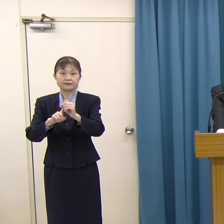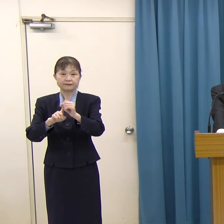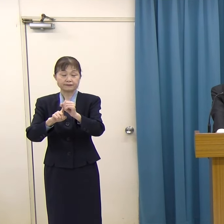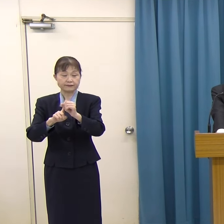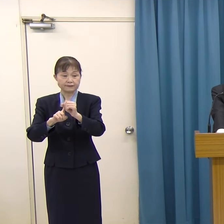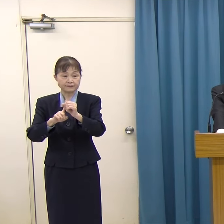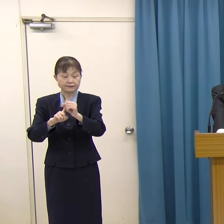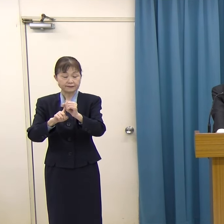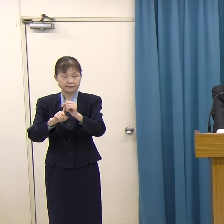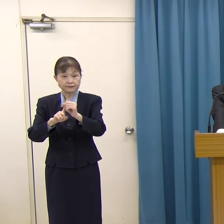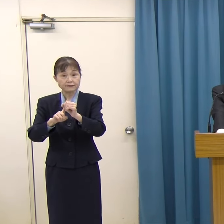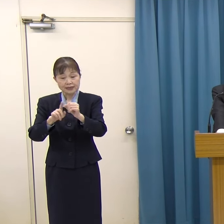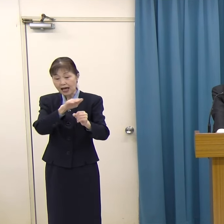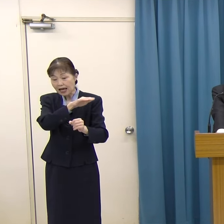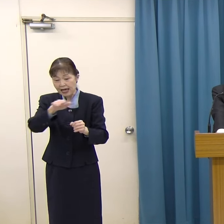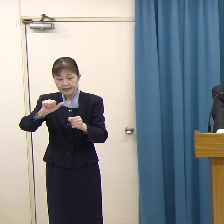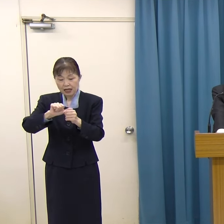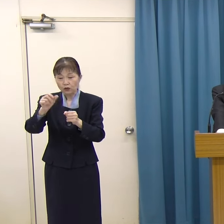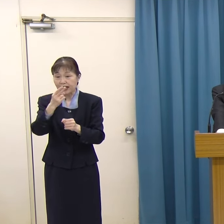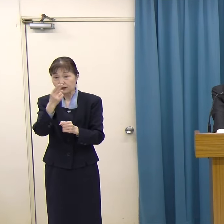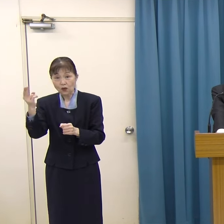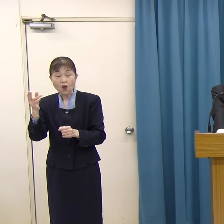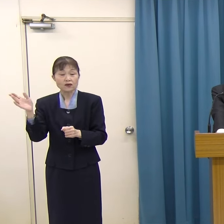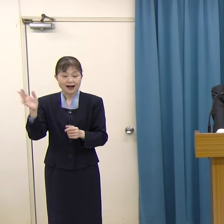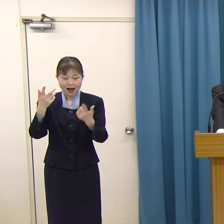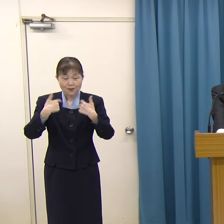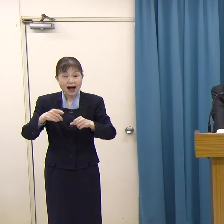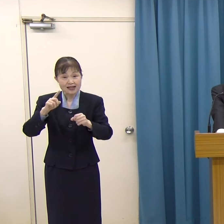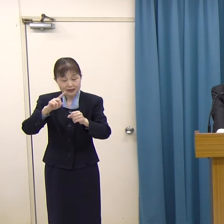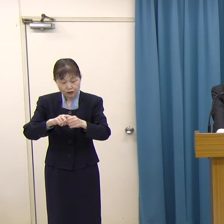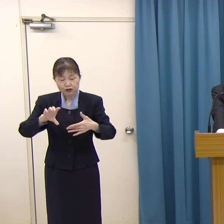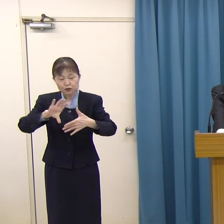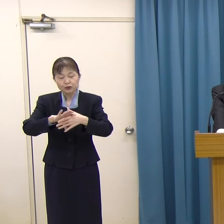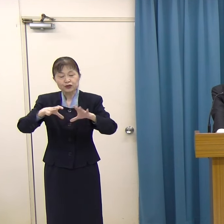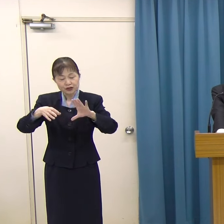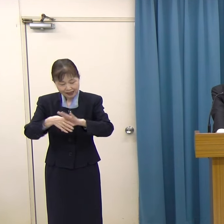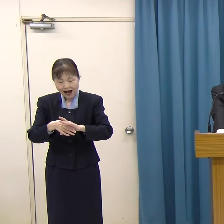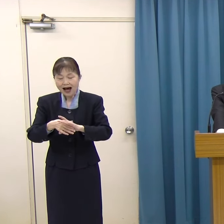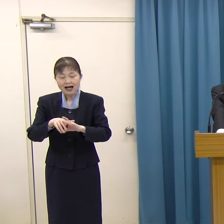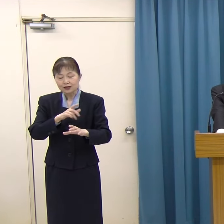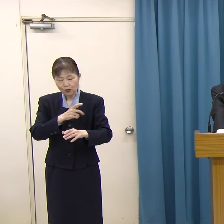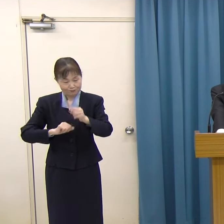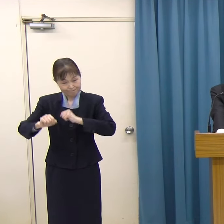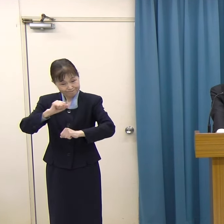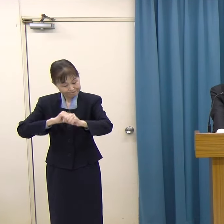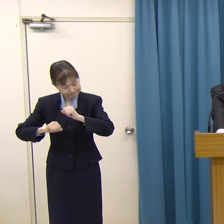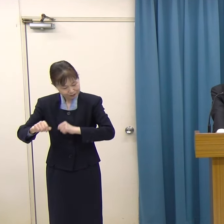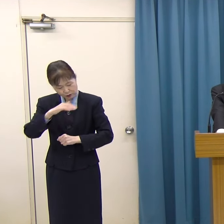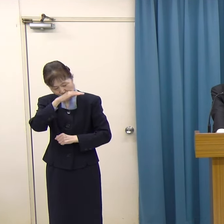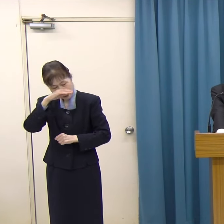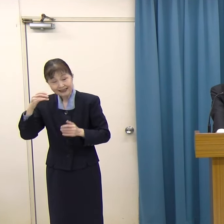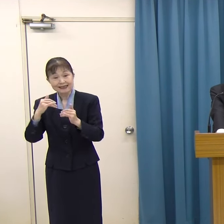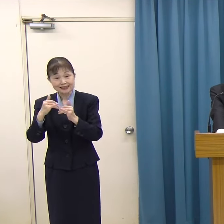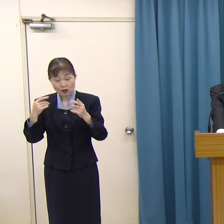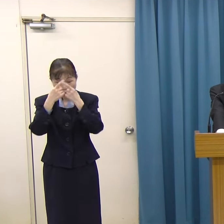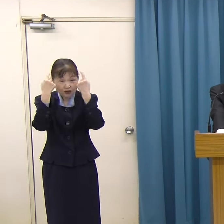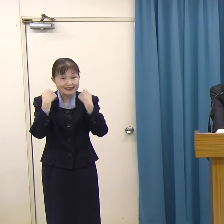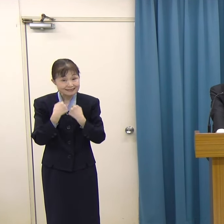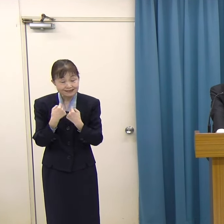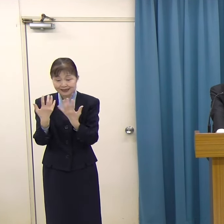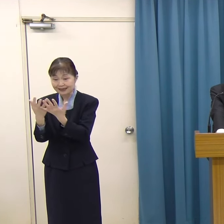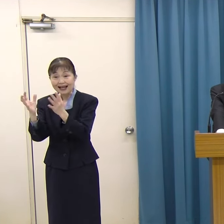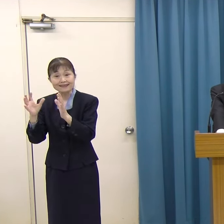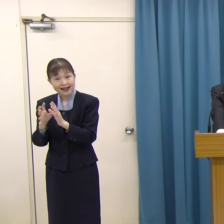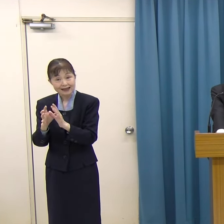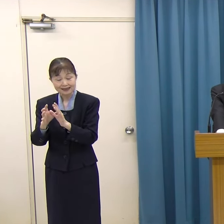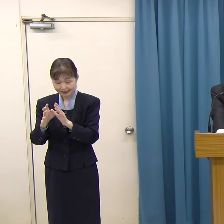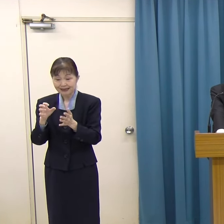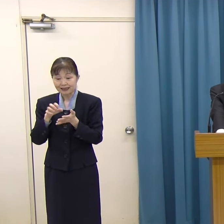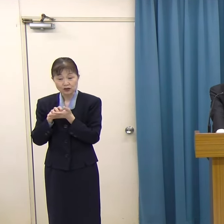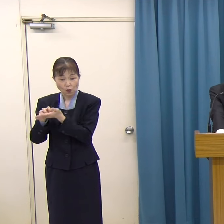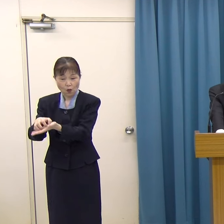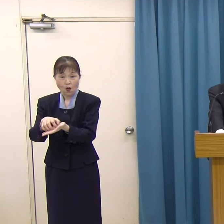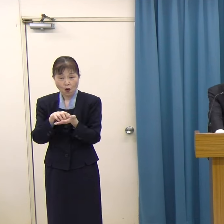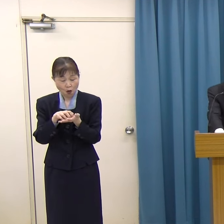平成５年度から毎年文化振興に顕著なご功績のあった個人または団体に福岡県文化賞をお贈りしています。